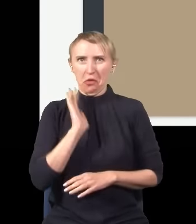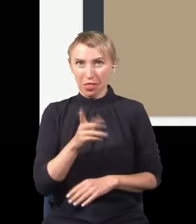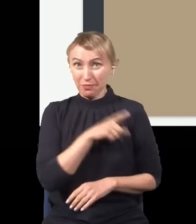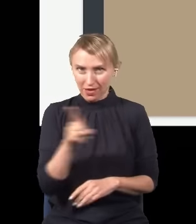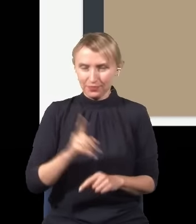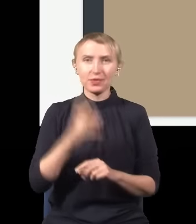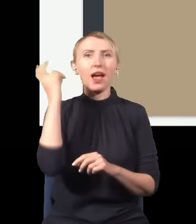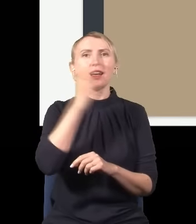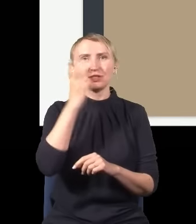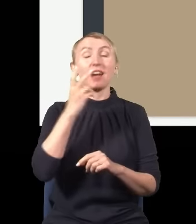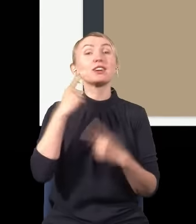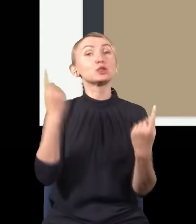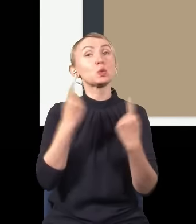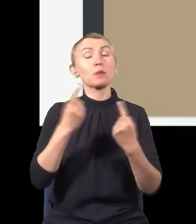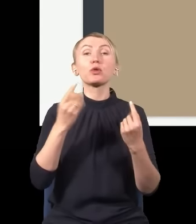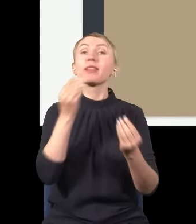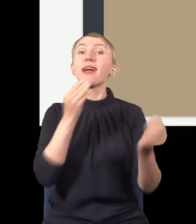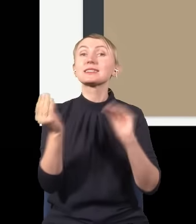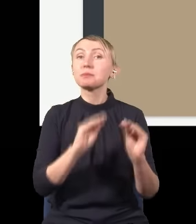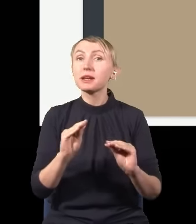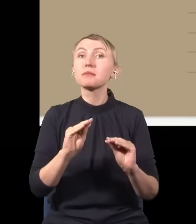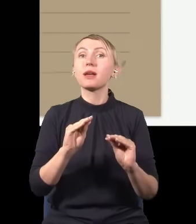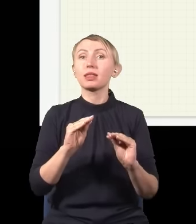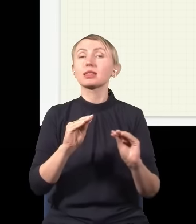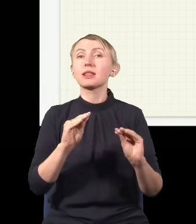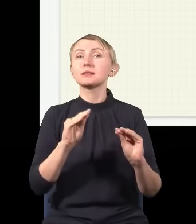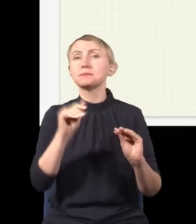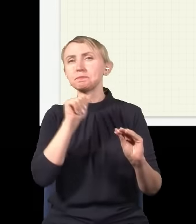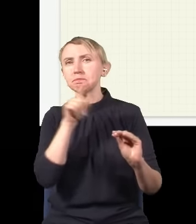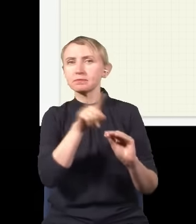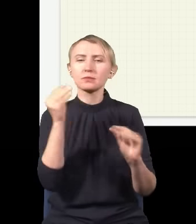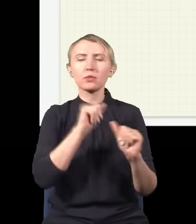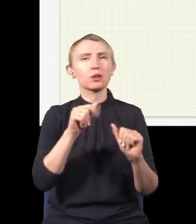I to jest ciekawa sytuacja, dlatego że ten eksperyment w zasadzie jest taką klasyką i wszyscy powinni